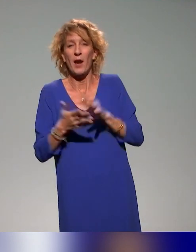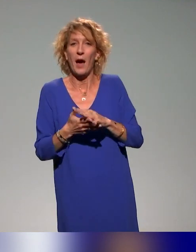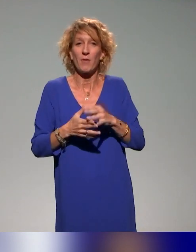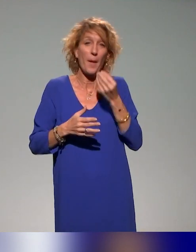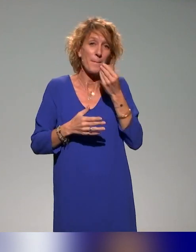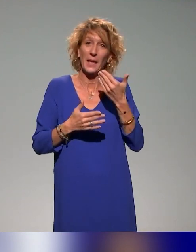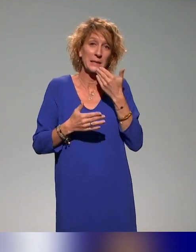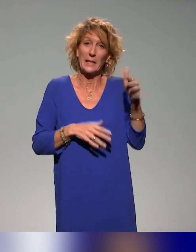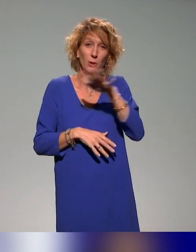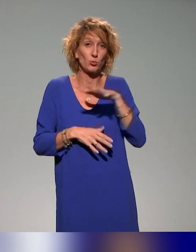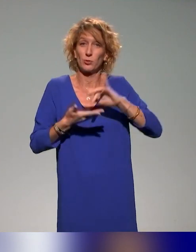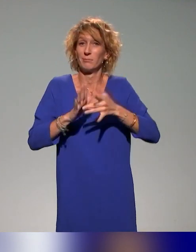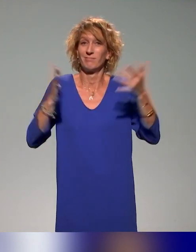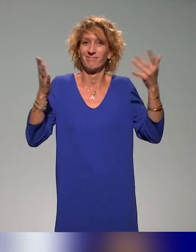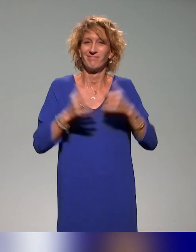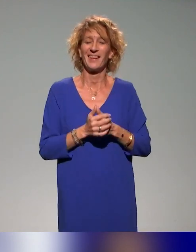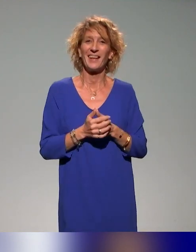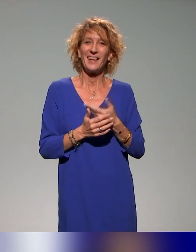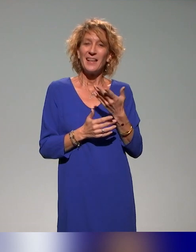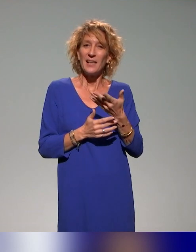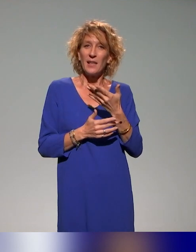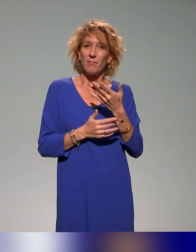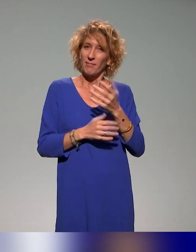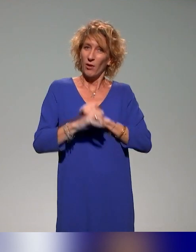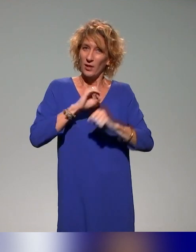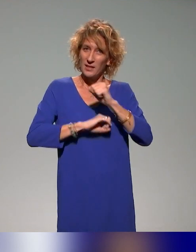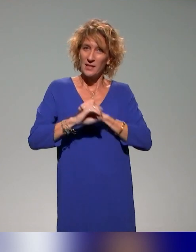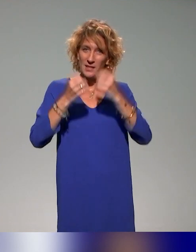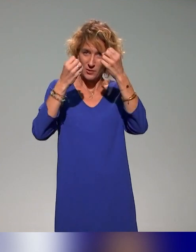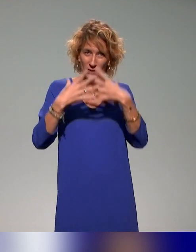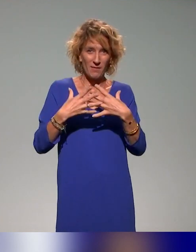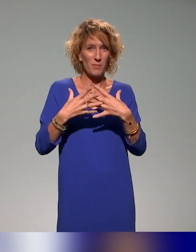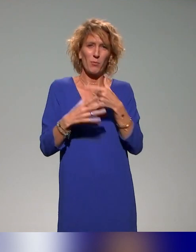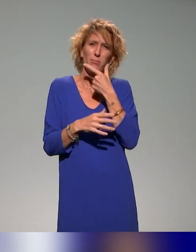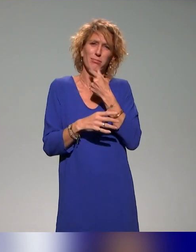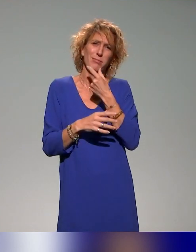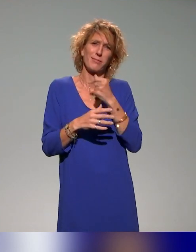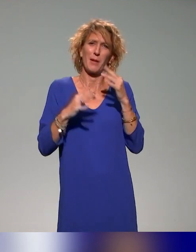Mais un grand merci à vous, c'est toujours un plaisir de faire ce genre de journées parce que c'est dans une ambiance sympathique et toujours très bienveillante.